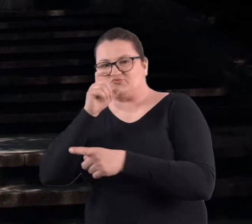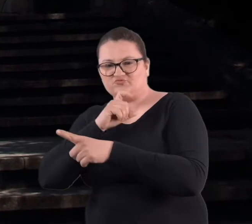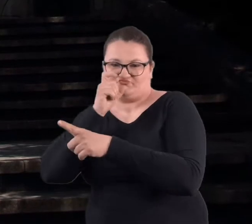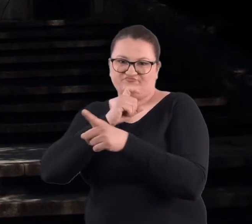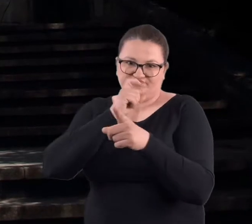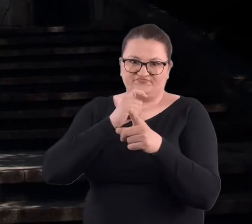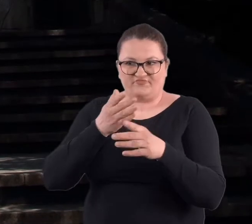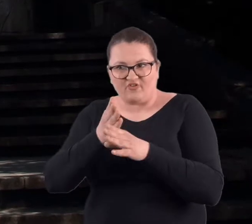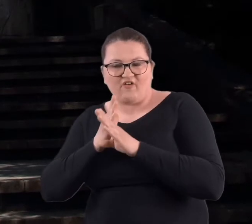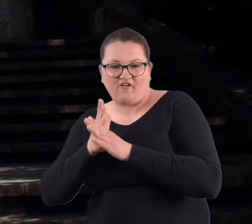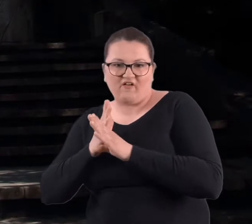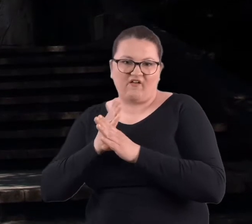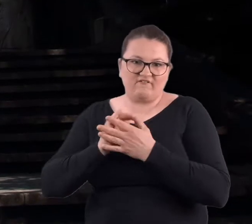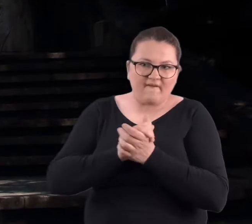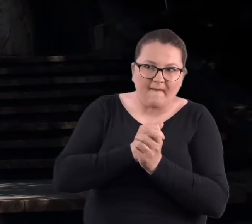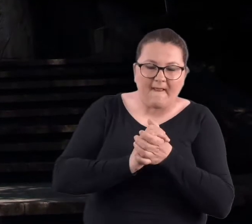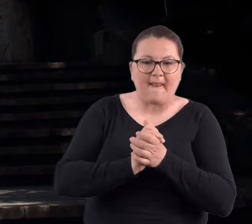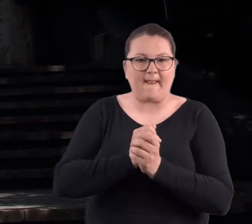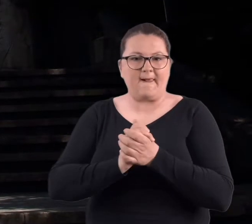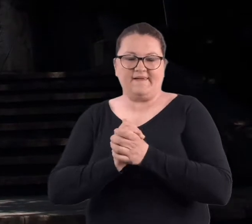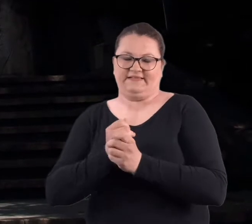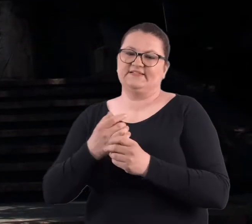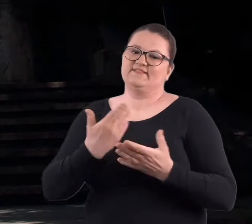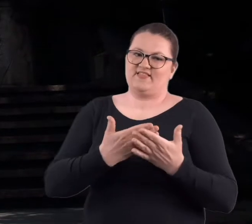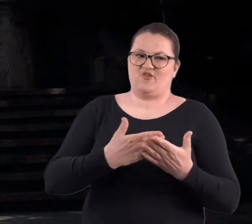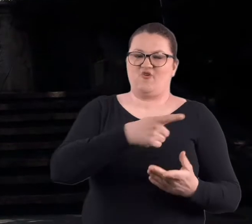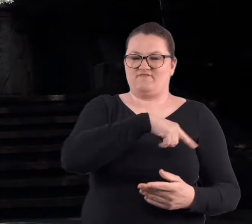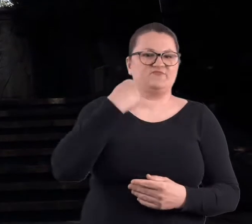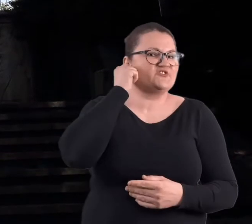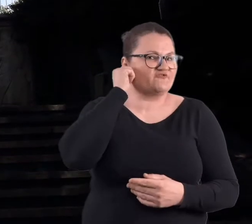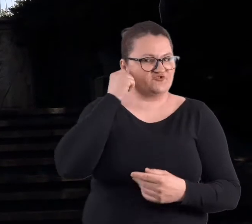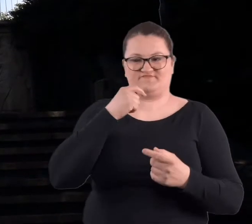tacy złoczyńcy różni czyhali, więc tam się nie zapuszczałyśmy.